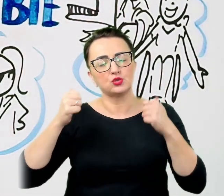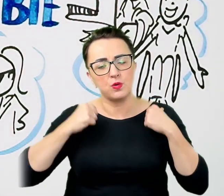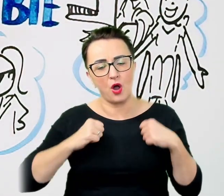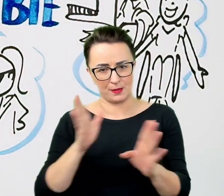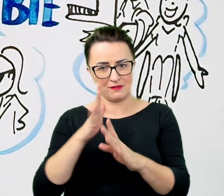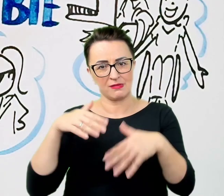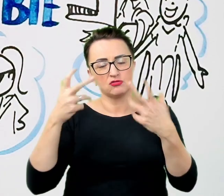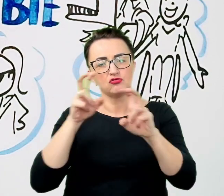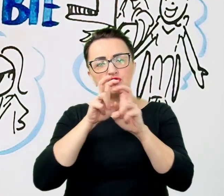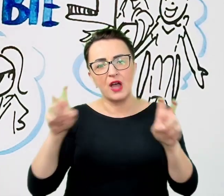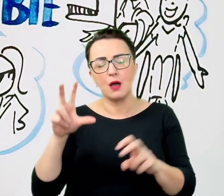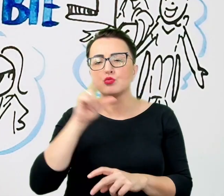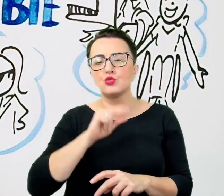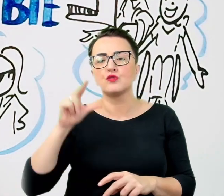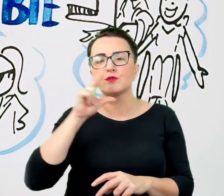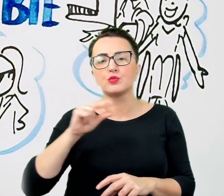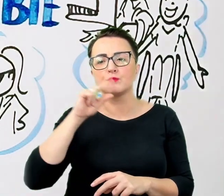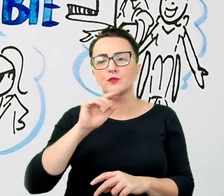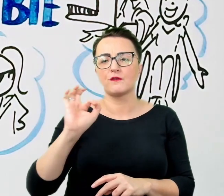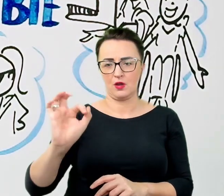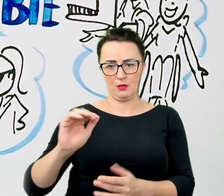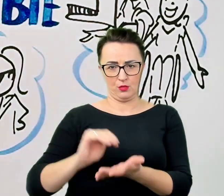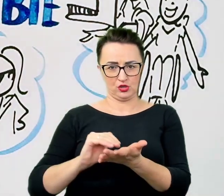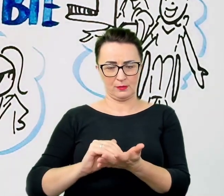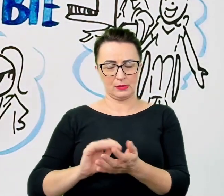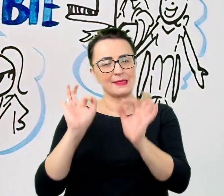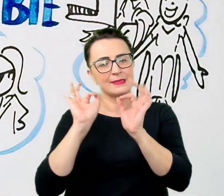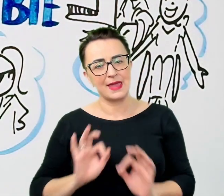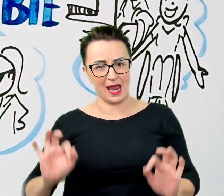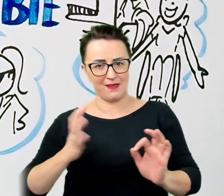Takt i wyczucie sprawią, że rozmówcy nie będą się czuli skrępowani czy odrzucani.